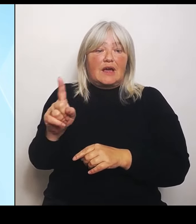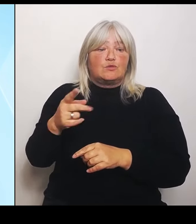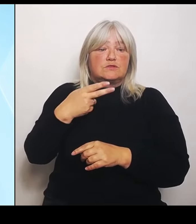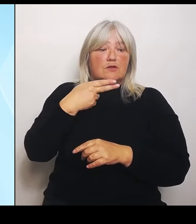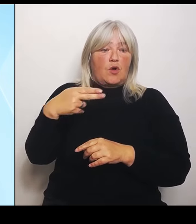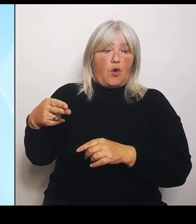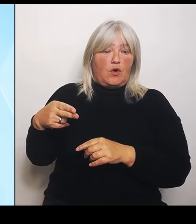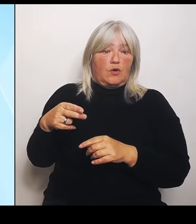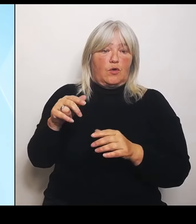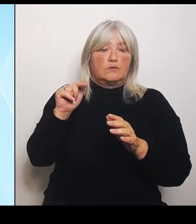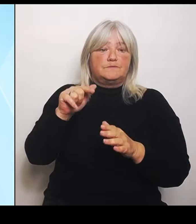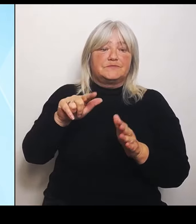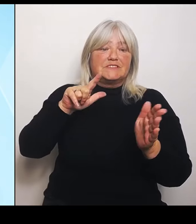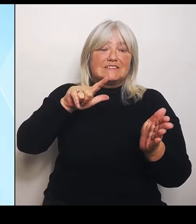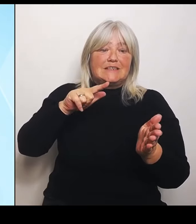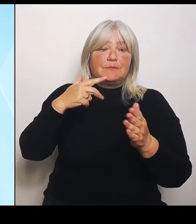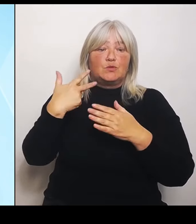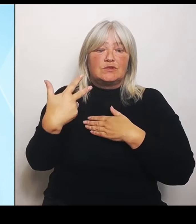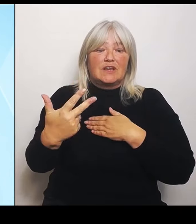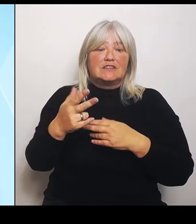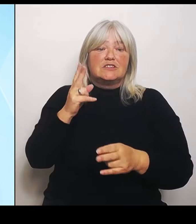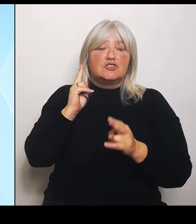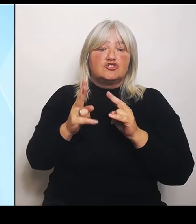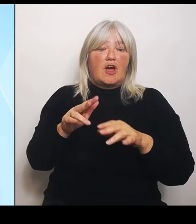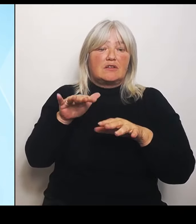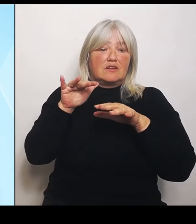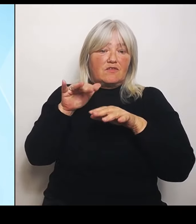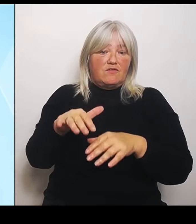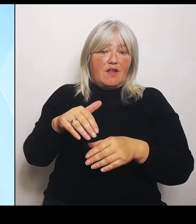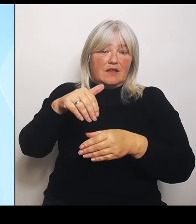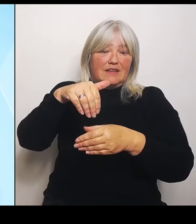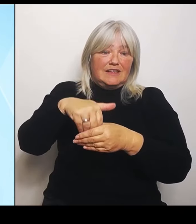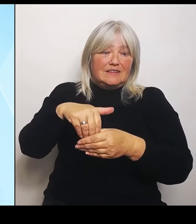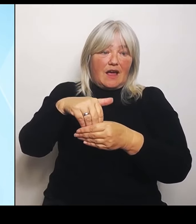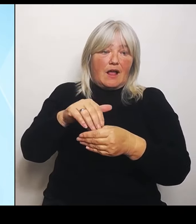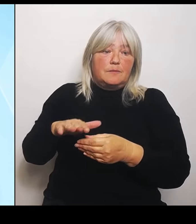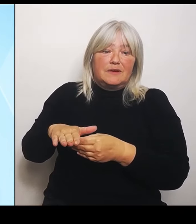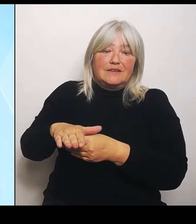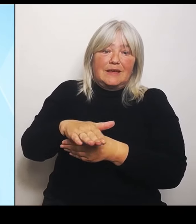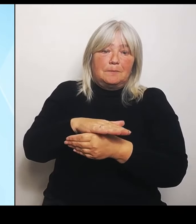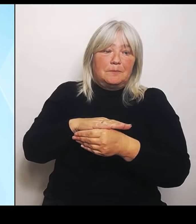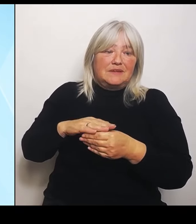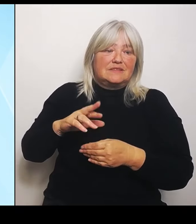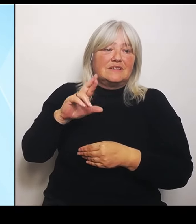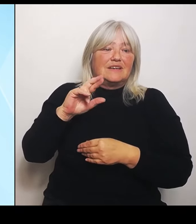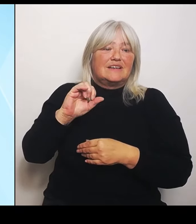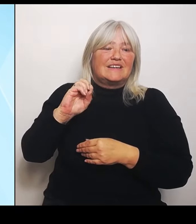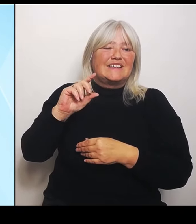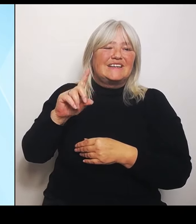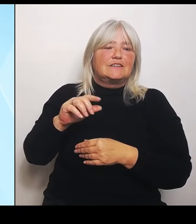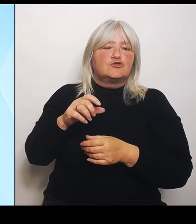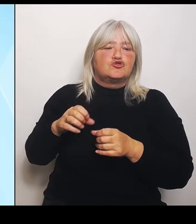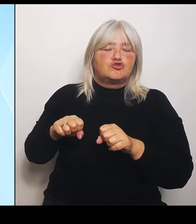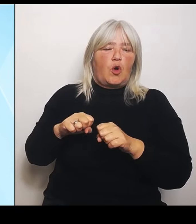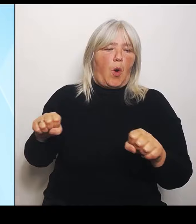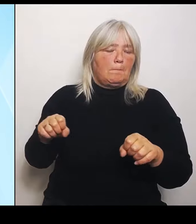Gebiets Riedstromgebiet. Und was machen wir jetzt also?